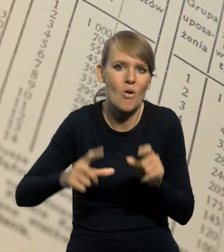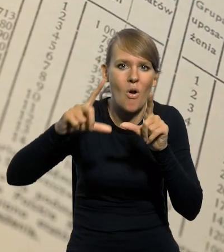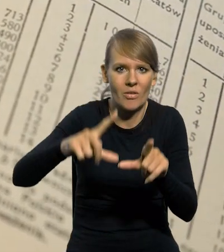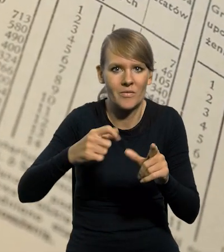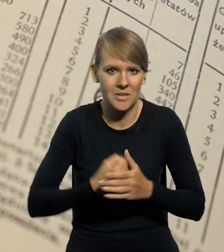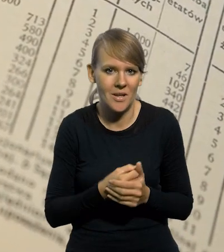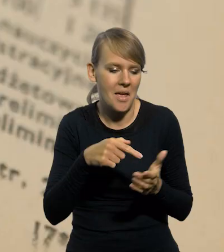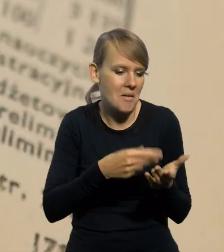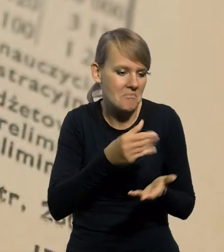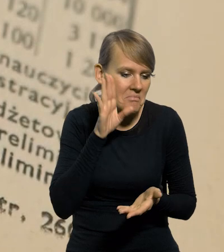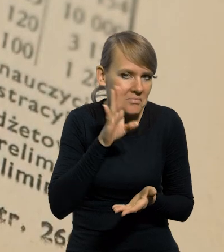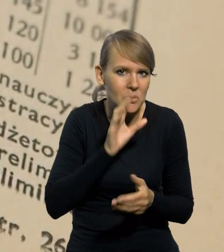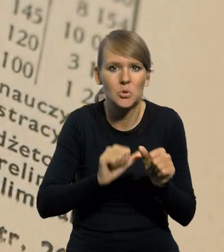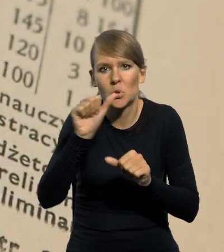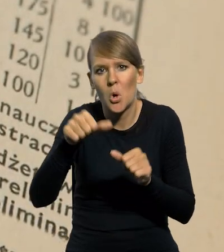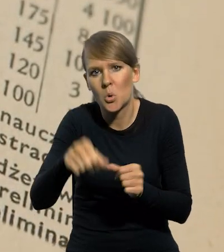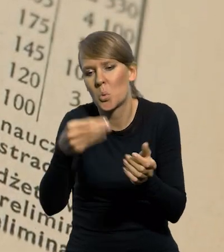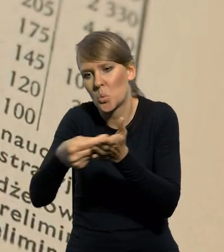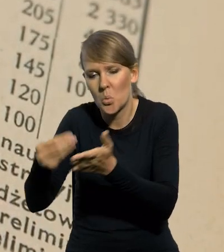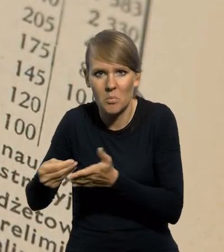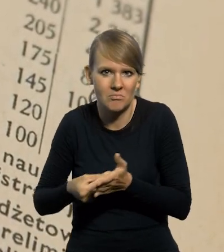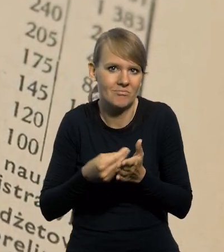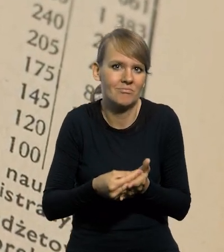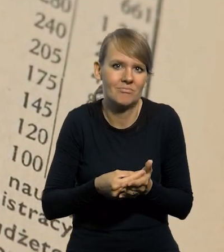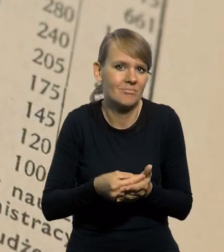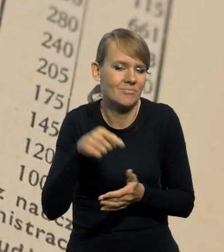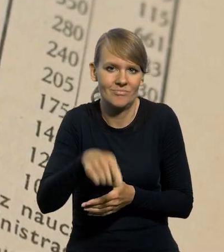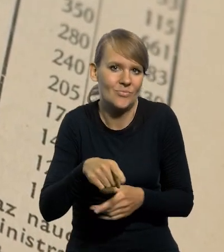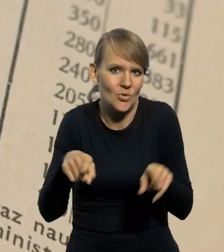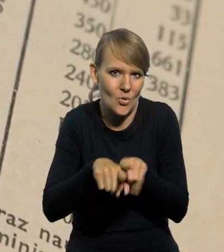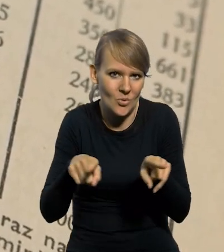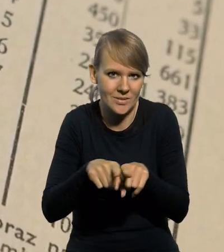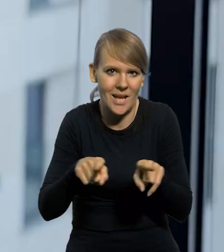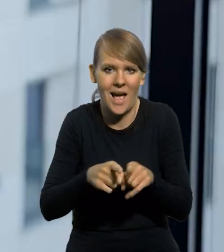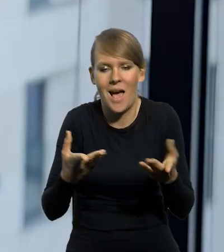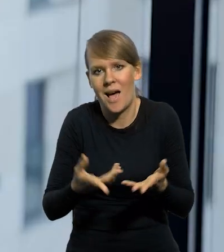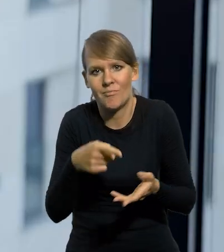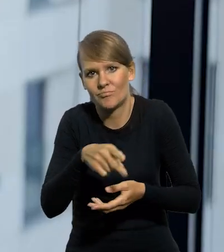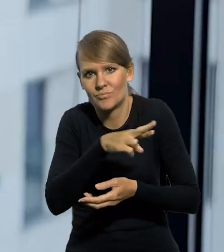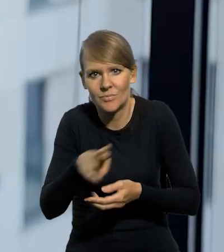bo po prostu za te same pieniądze z roku na rok kupowali tę samą liczbę jakichś tam produktów.